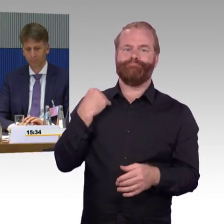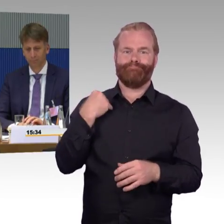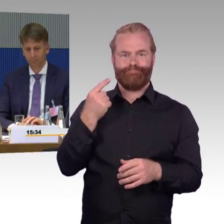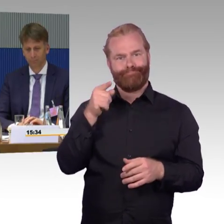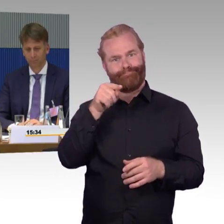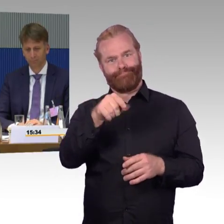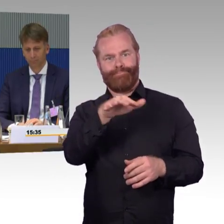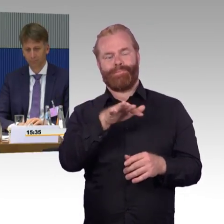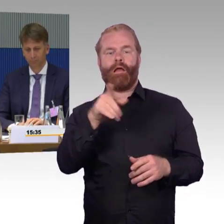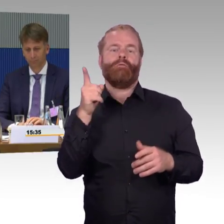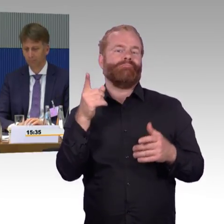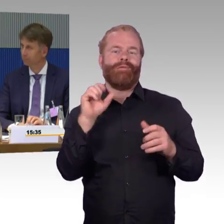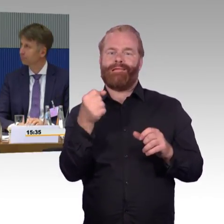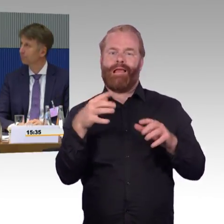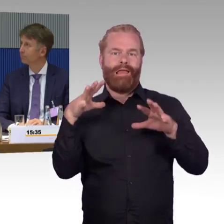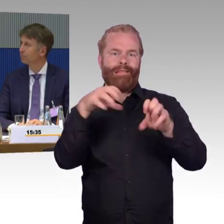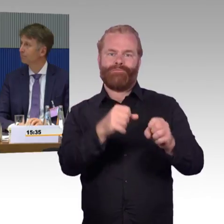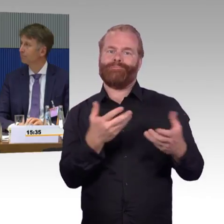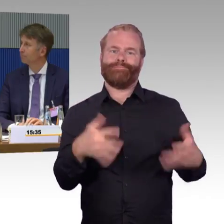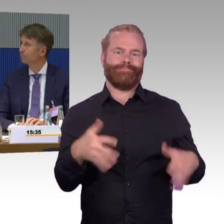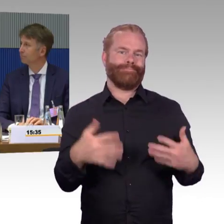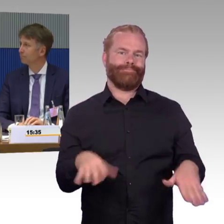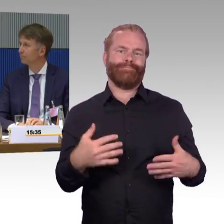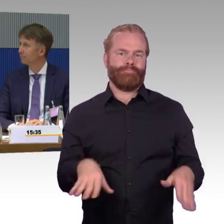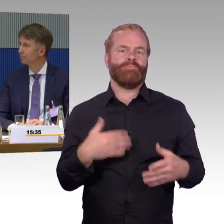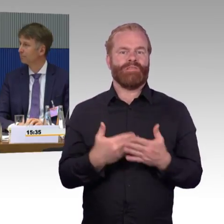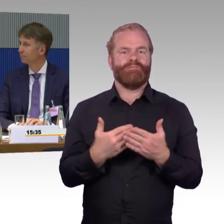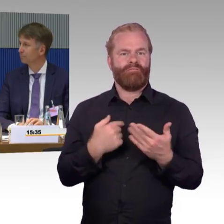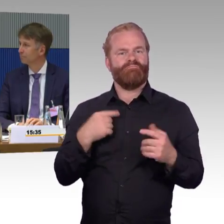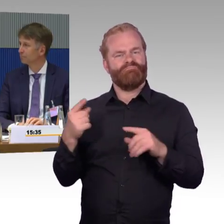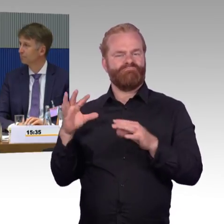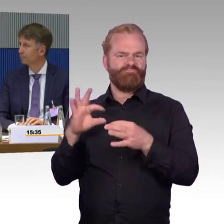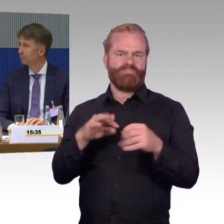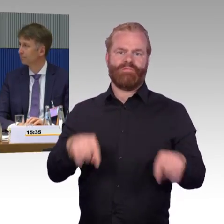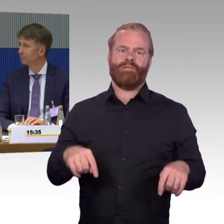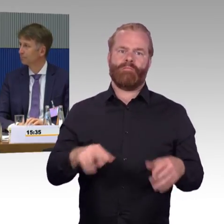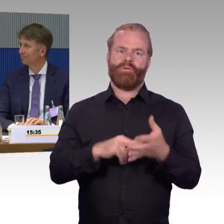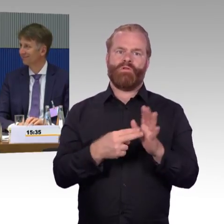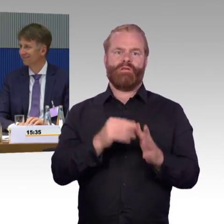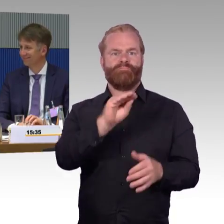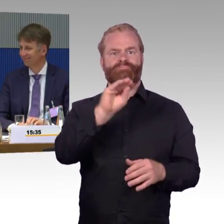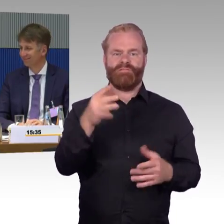also ich denke, das muss man mal ganz schön klar sagen, die Deutsche Bahn ist da ein guter Partner, muss noch viel noch tun, das ist auch klar,